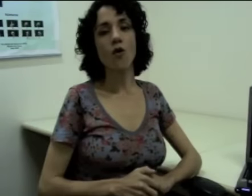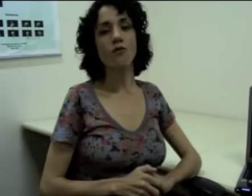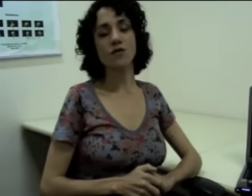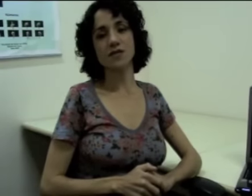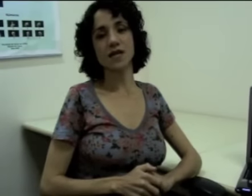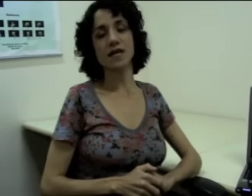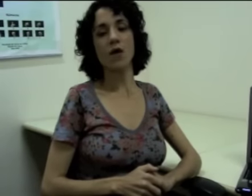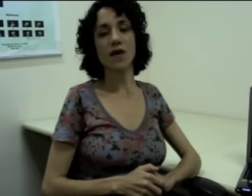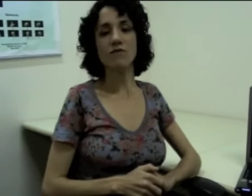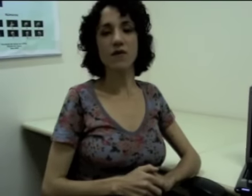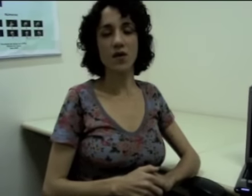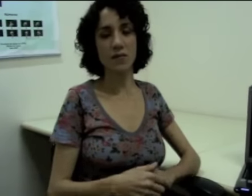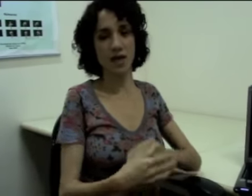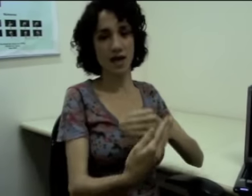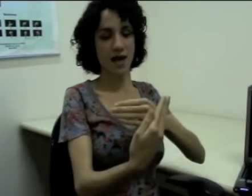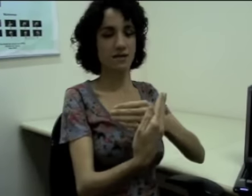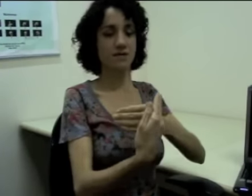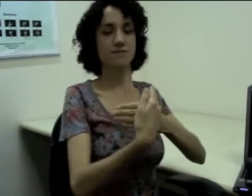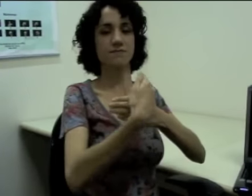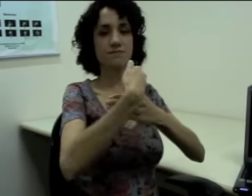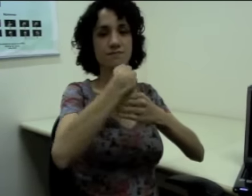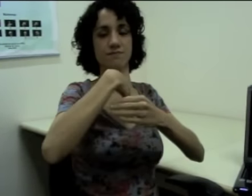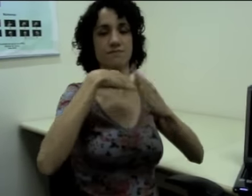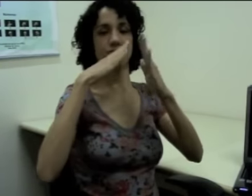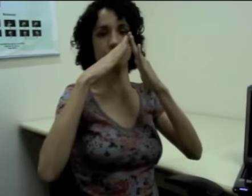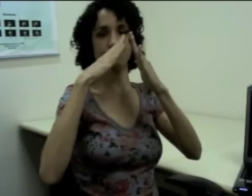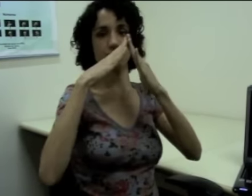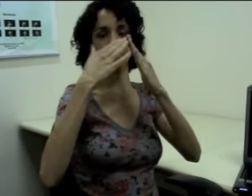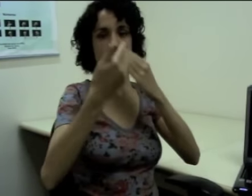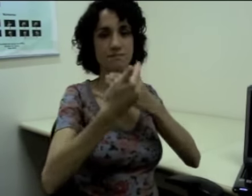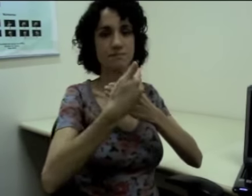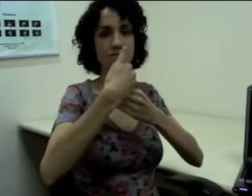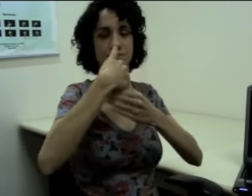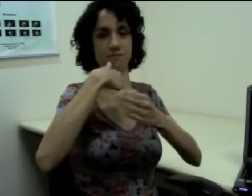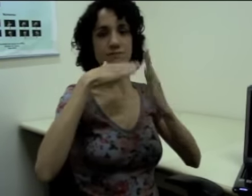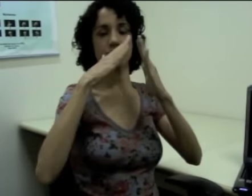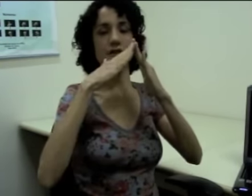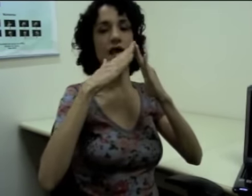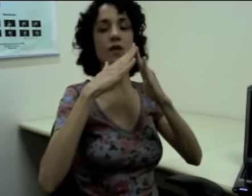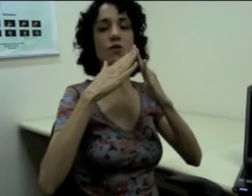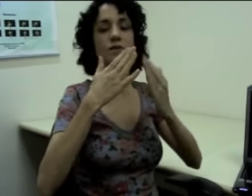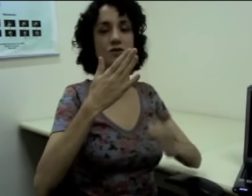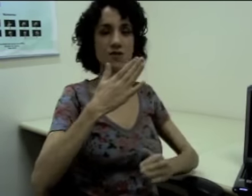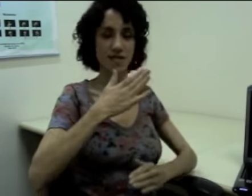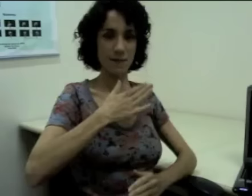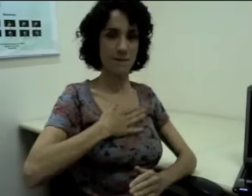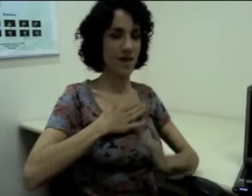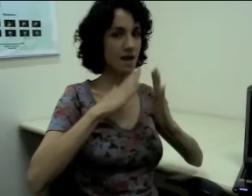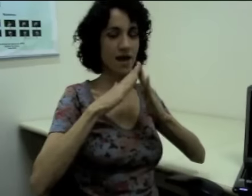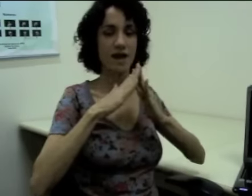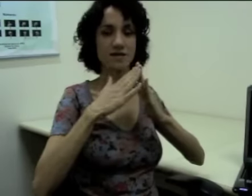Ou vou dizer que alguém veio à minha casa. (sinalização) Aí eu não preciso dizer minha casa, não,